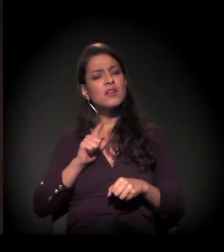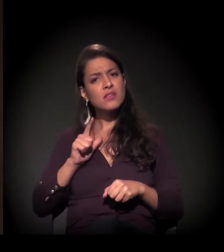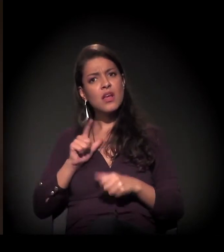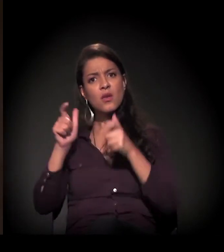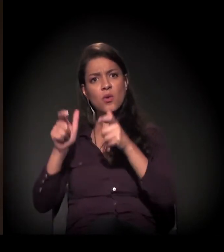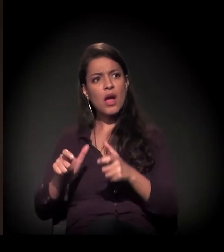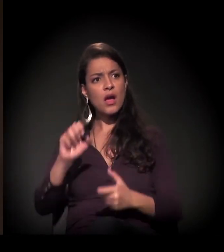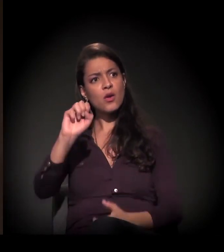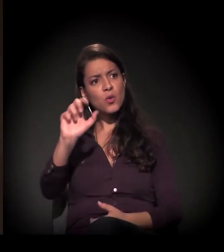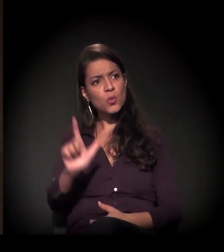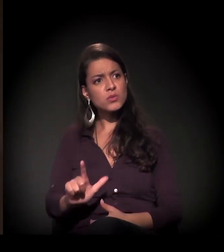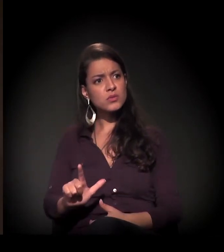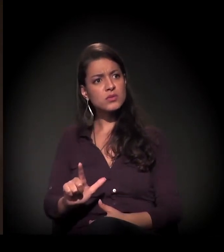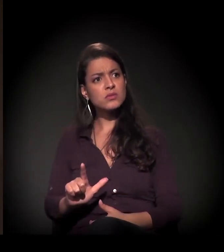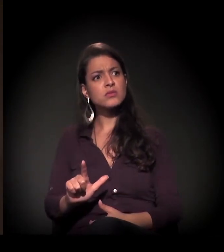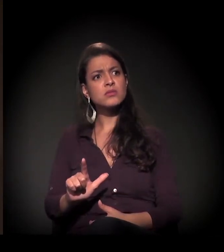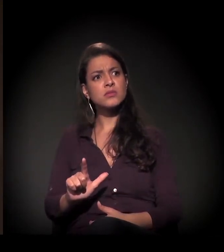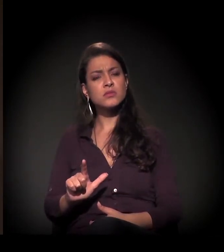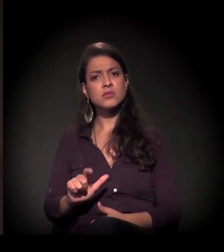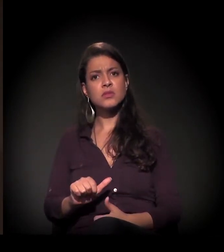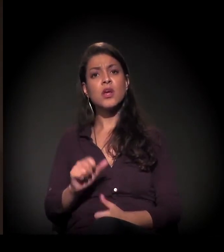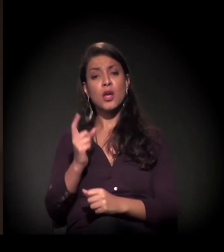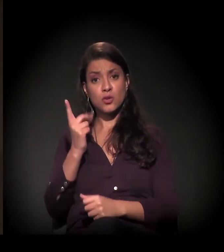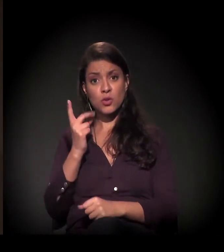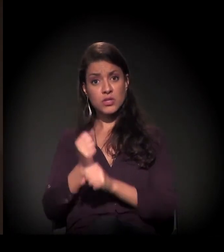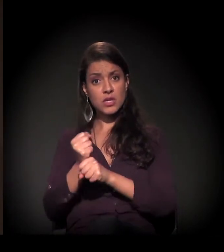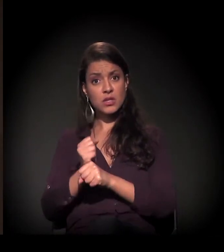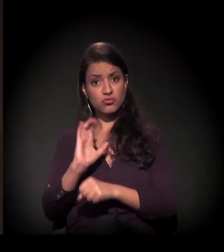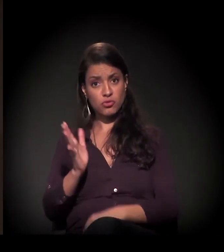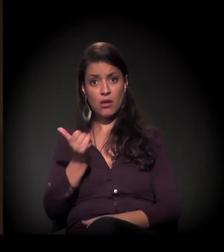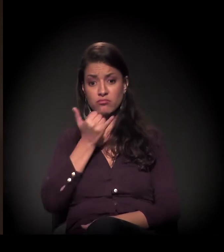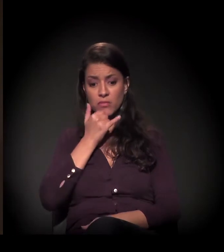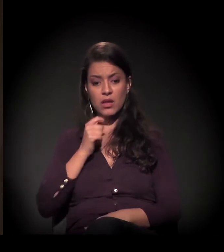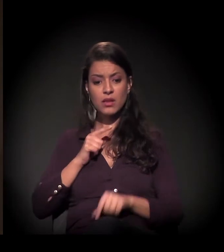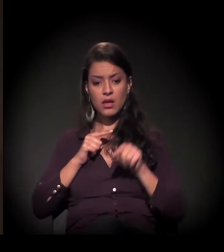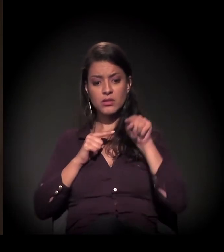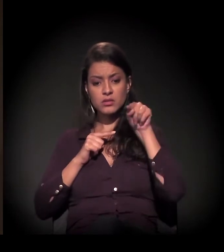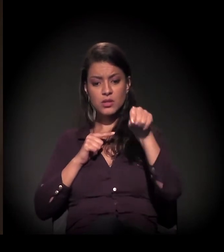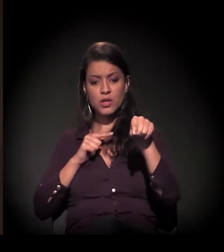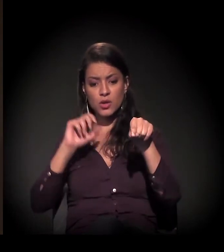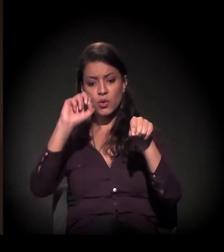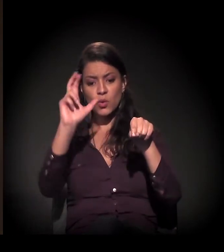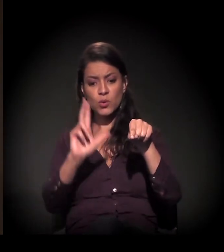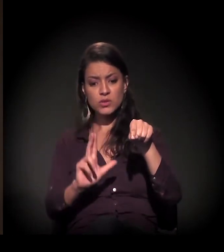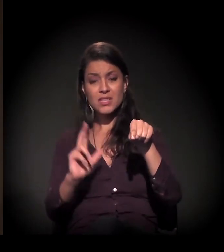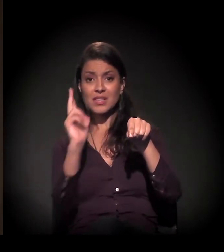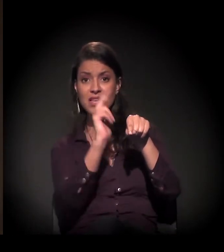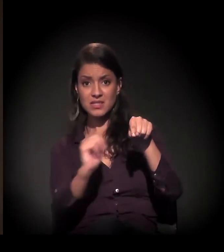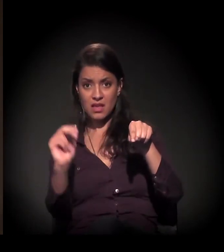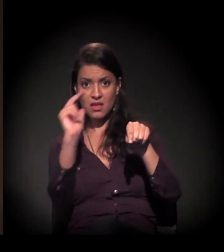Aqui é a Luz − parece que está refletida na ocupação, mas é um desenho no muro ali −,